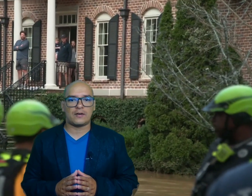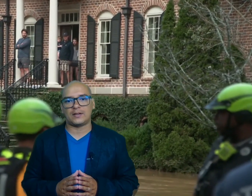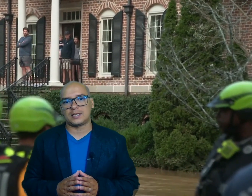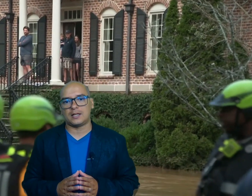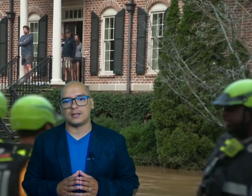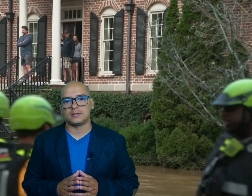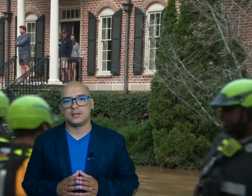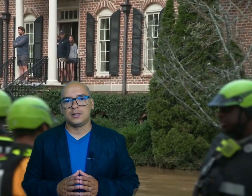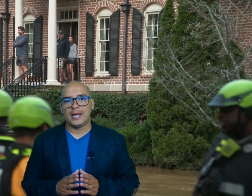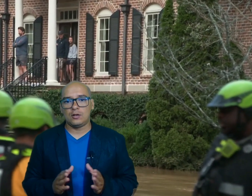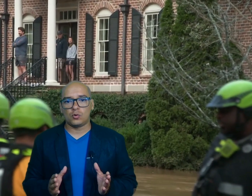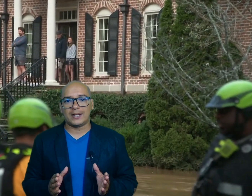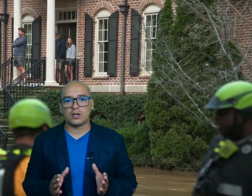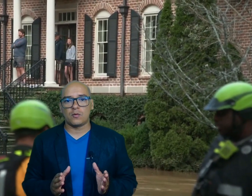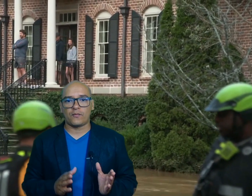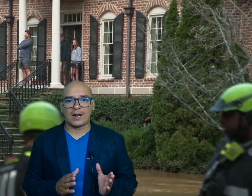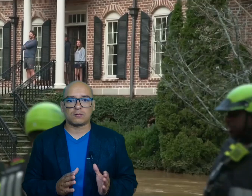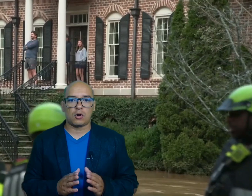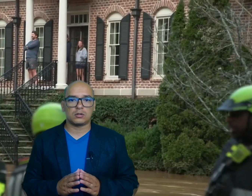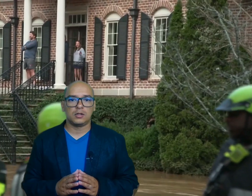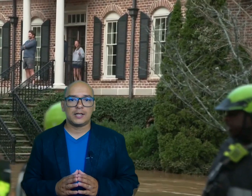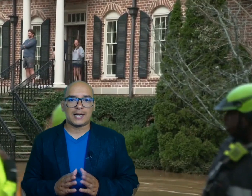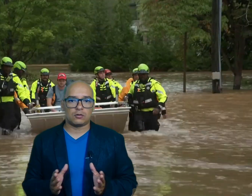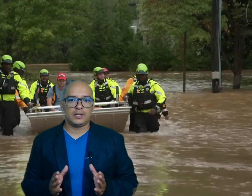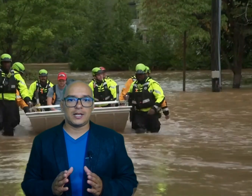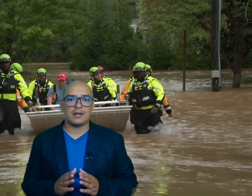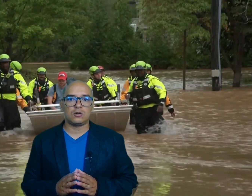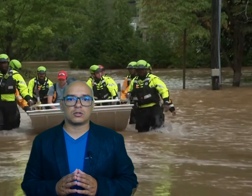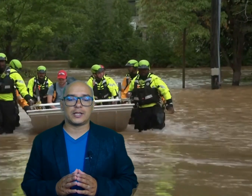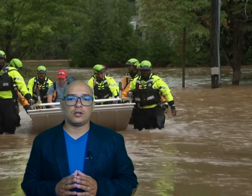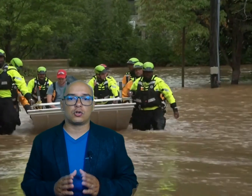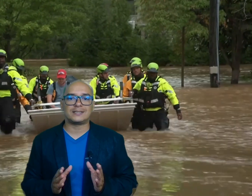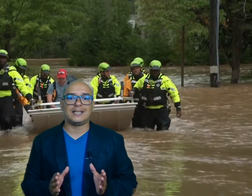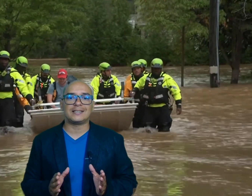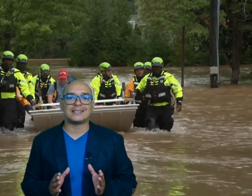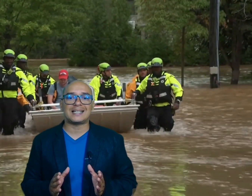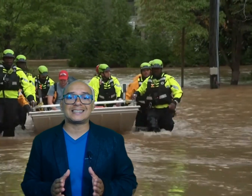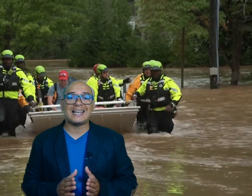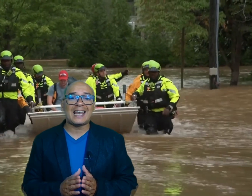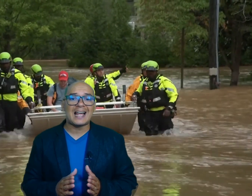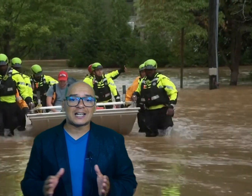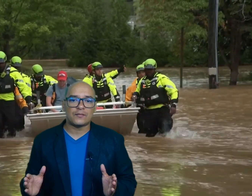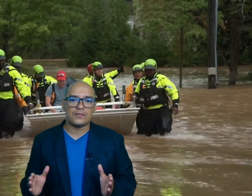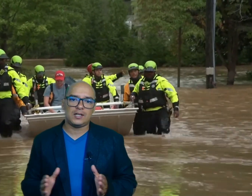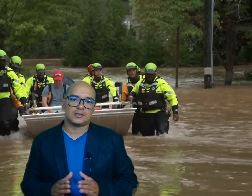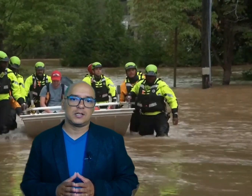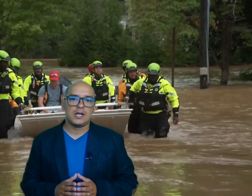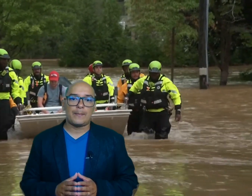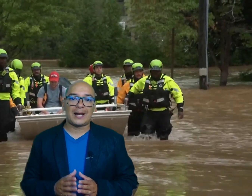afectadas en lugares como FL Rock Carolina del Norte los residentes hacen largas filas para